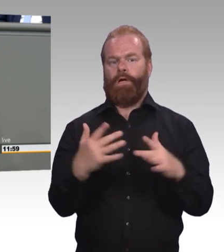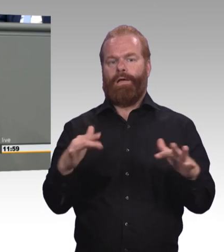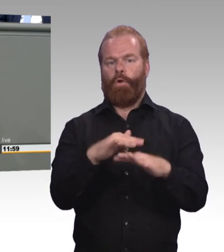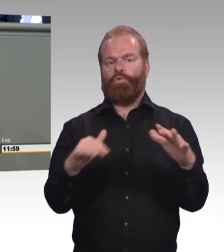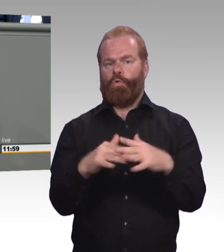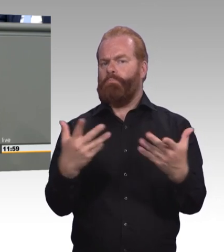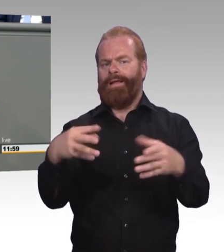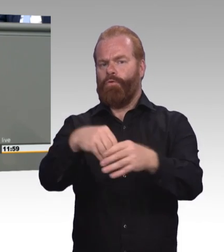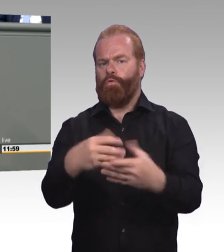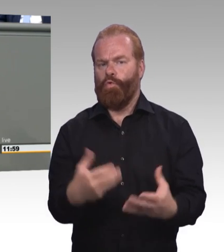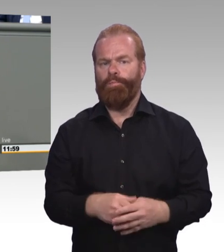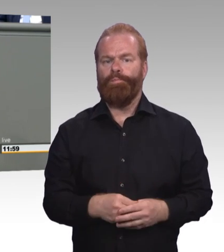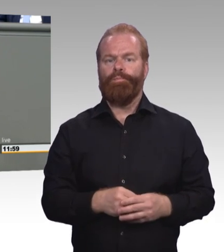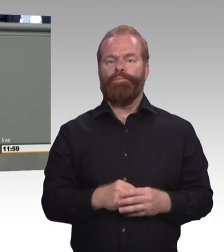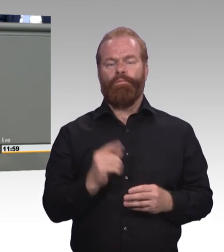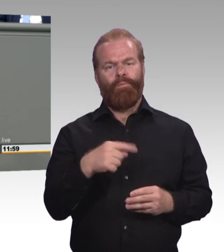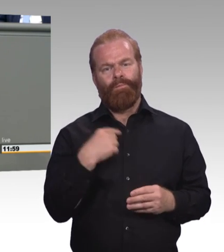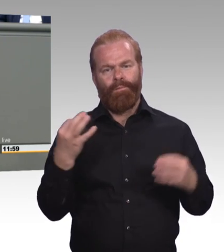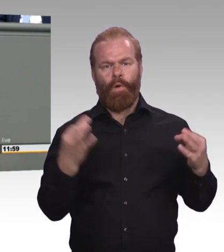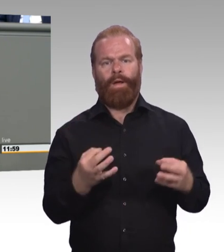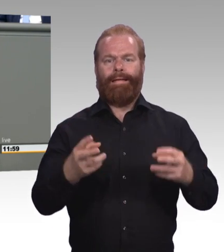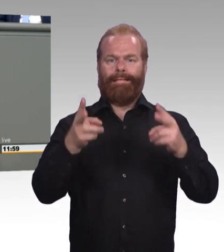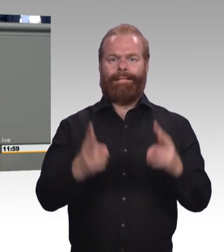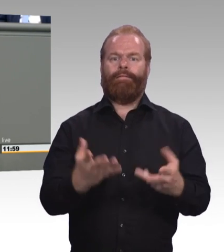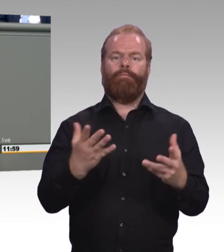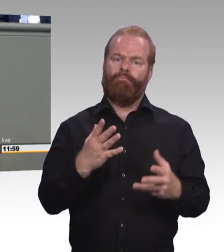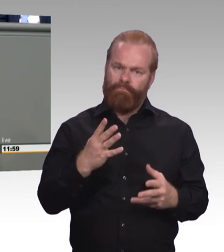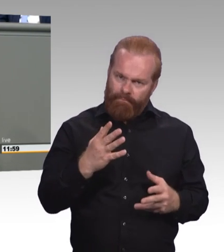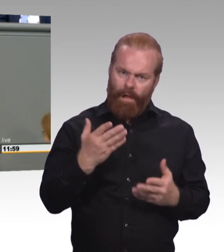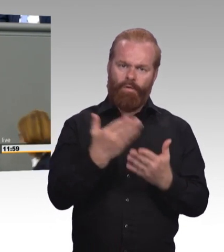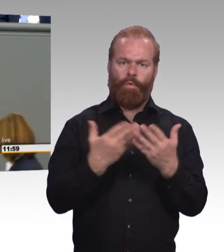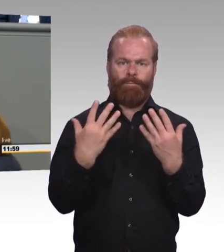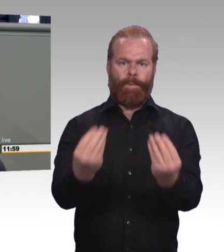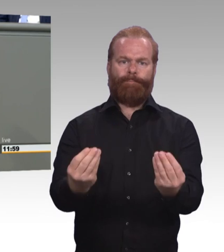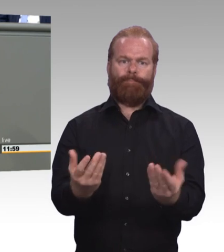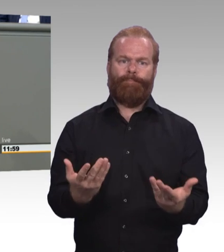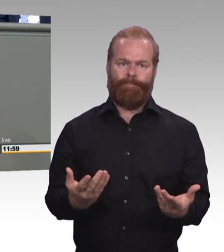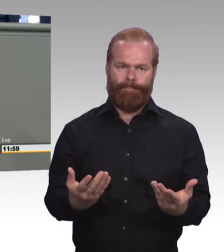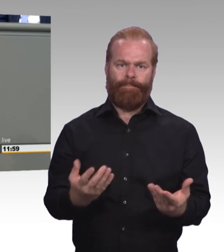mit einer theoriegeminderten oder zweijährigen Ausbildung beginnen, dürfen nicht ausgebremst werden im Anschluss,